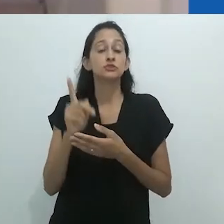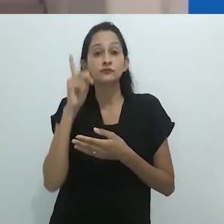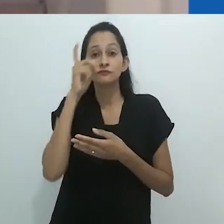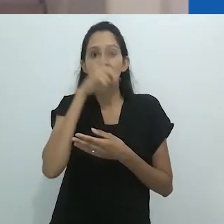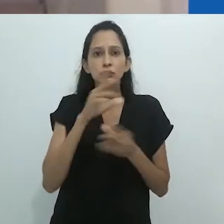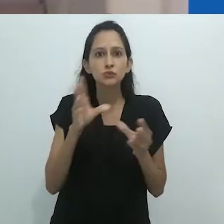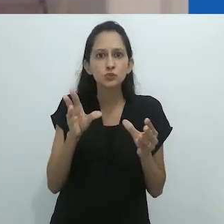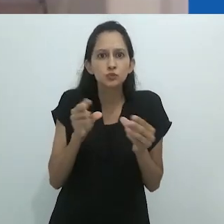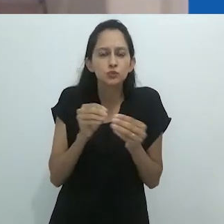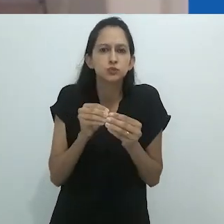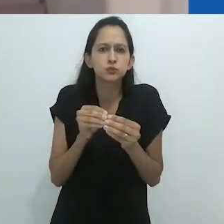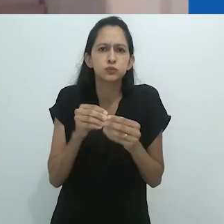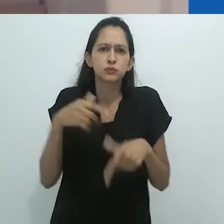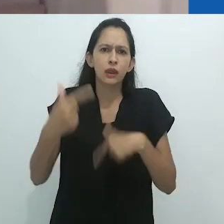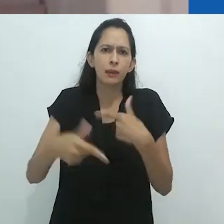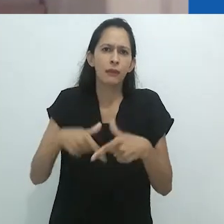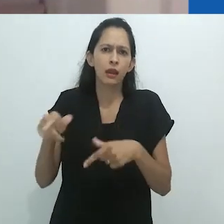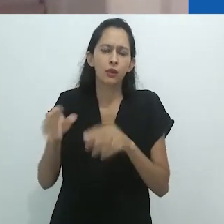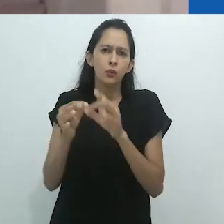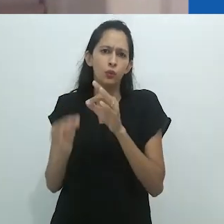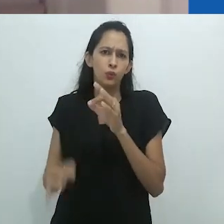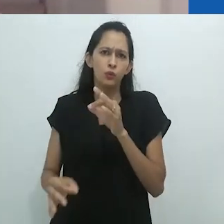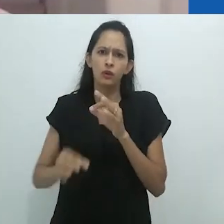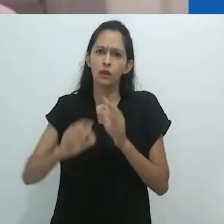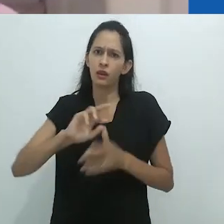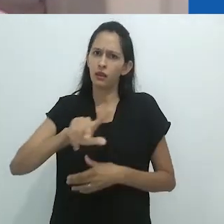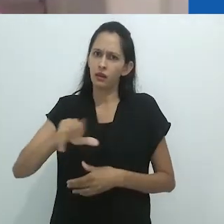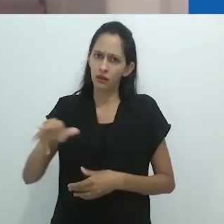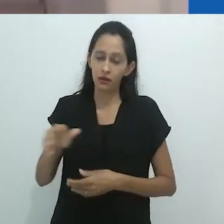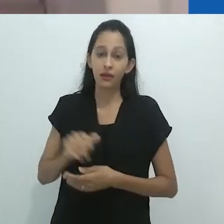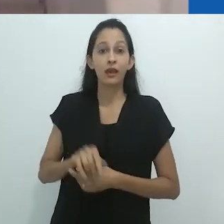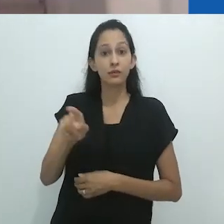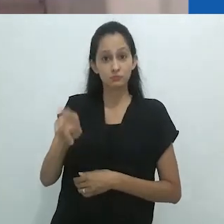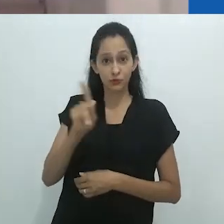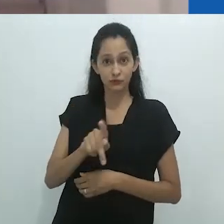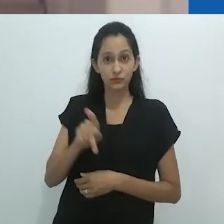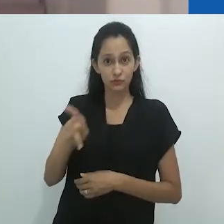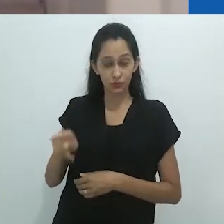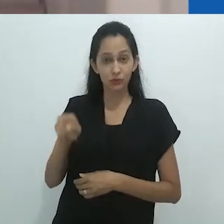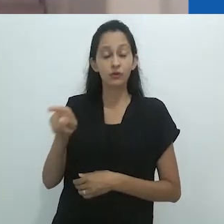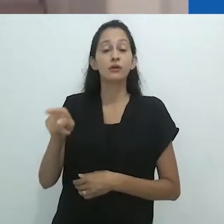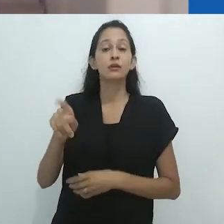Professor Taussig é professor do Departamento de Antropologia da Columbia University em Nova York.